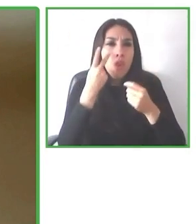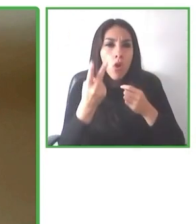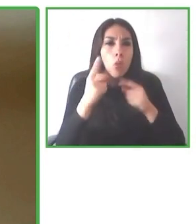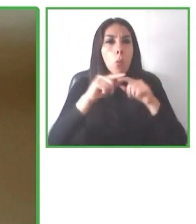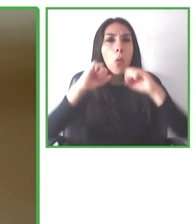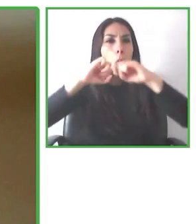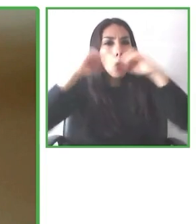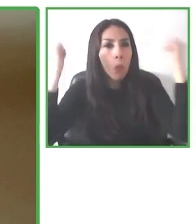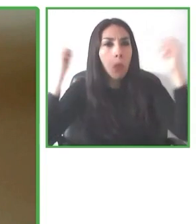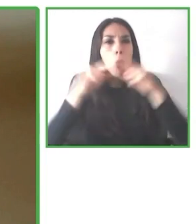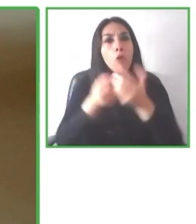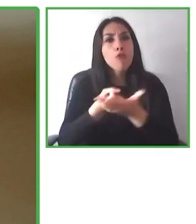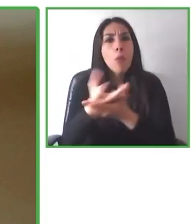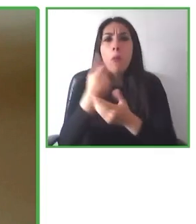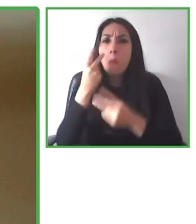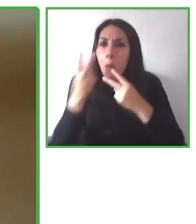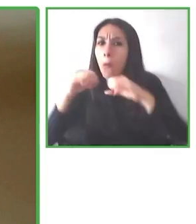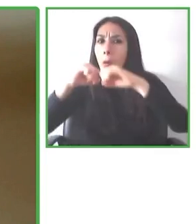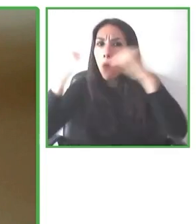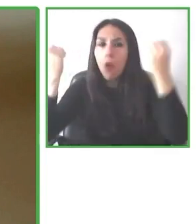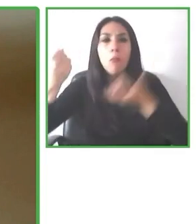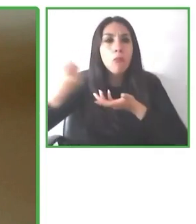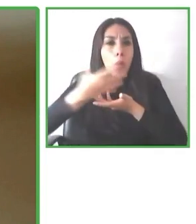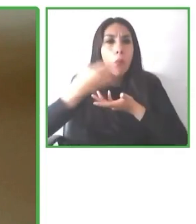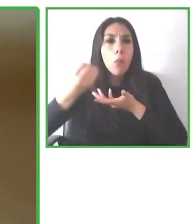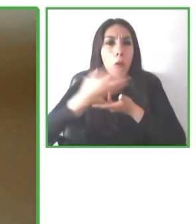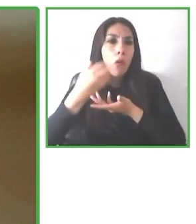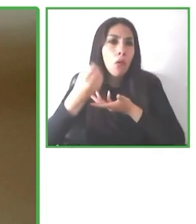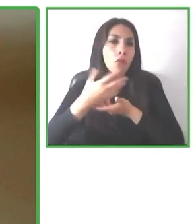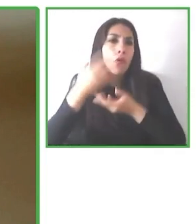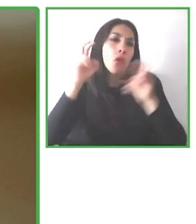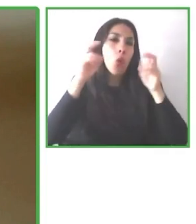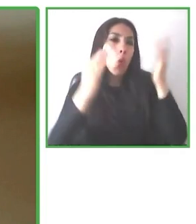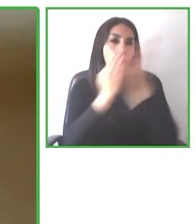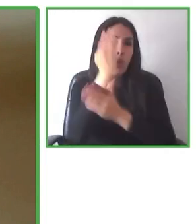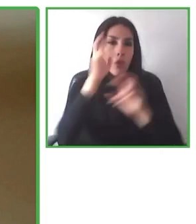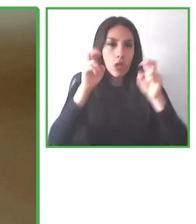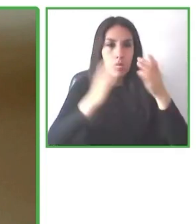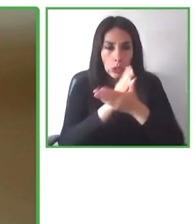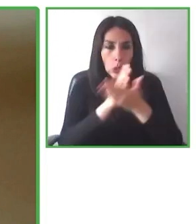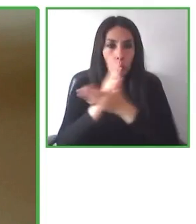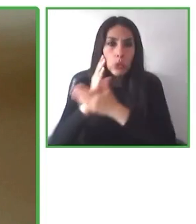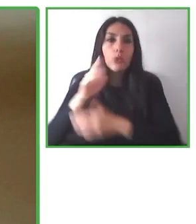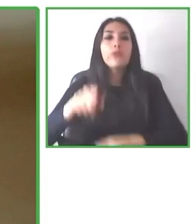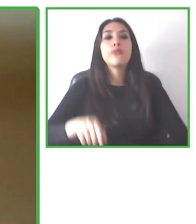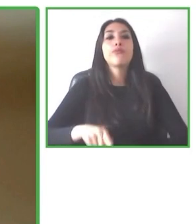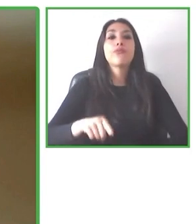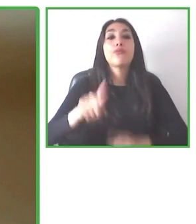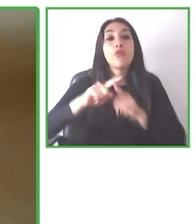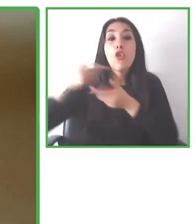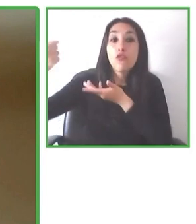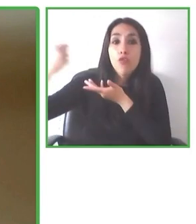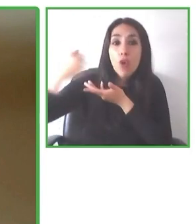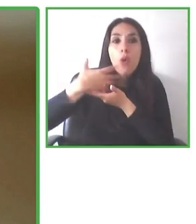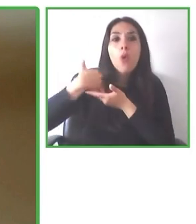¿Cómo lo hacemos? Nosotros ofrecemos tres tipos de productos: alojamientos, actividades y paquetes turísticos.